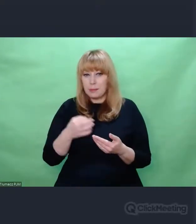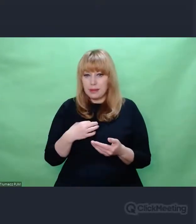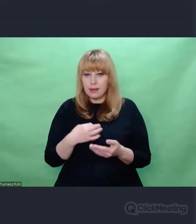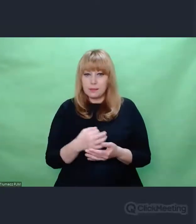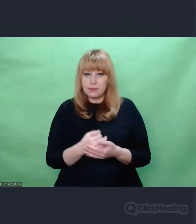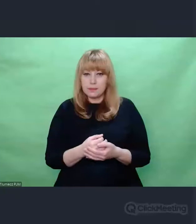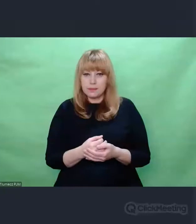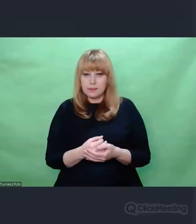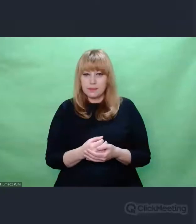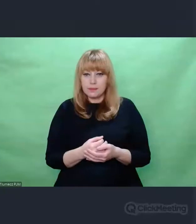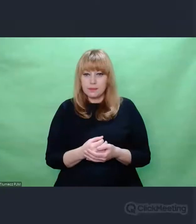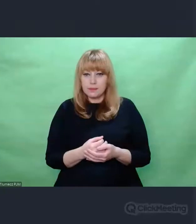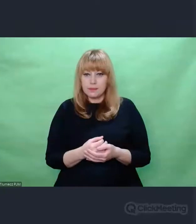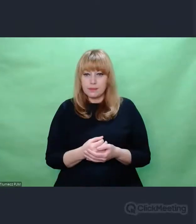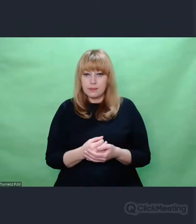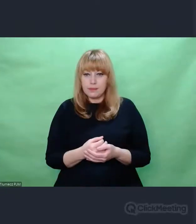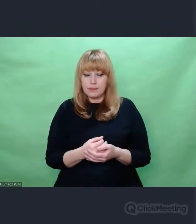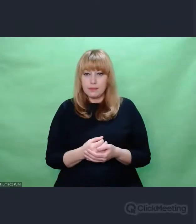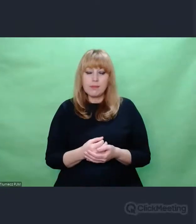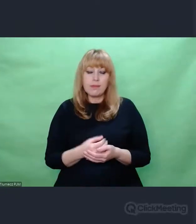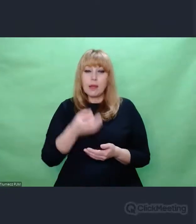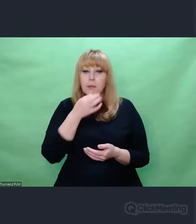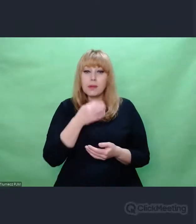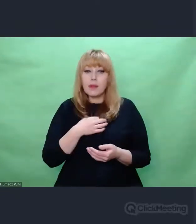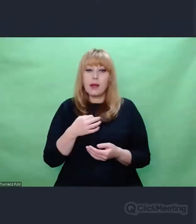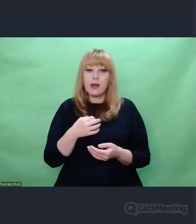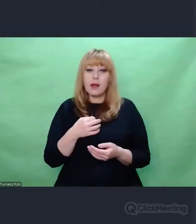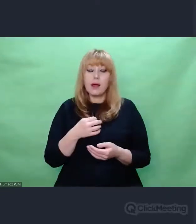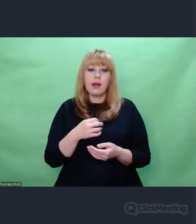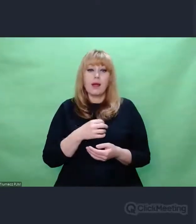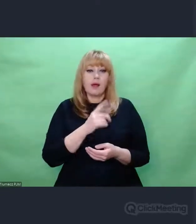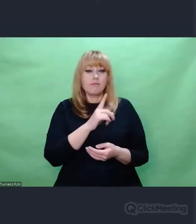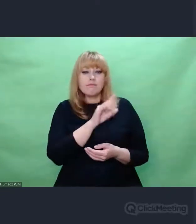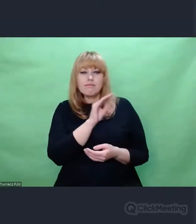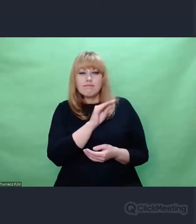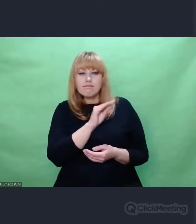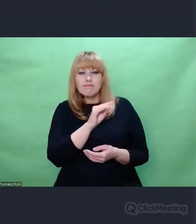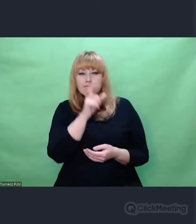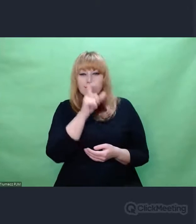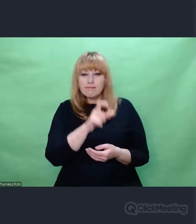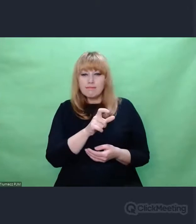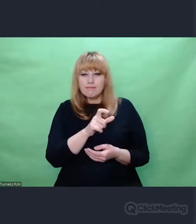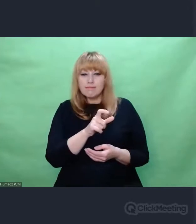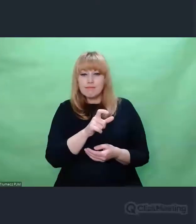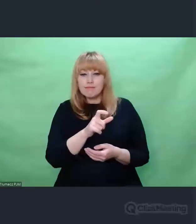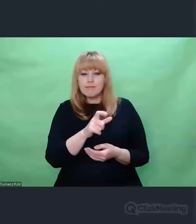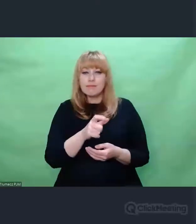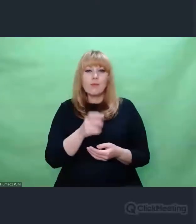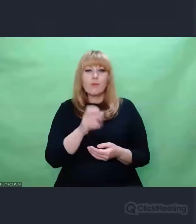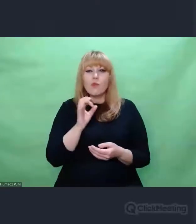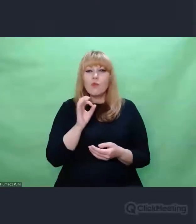Państwa koordynator: Co najmocniej zainspirowała Pana w historii złamania szyfru Enigmy?